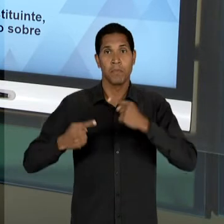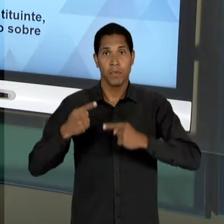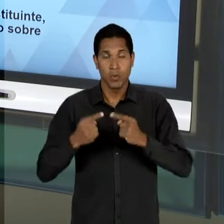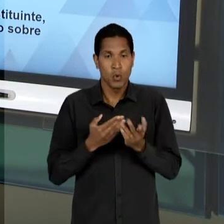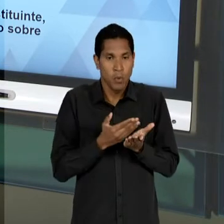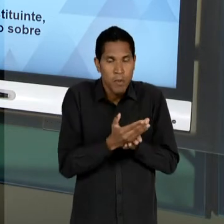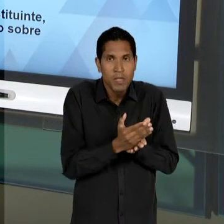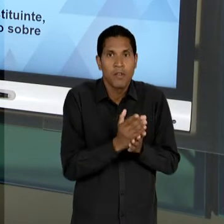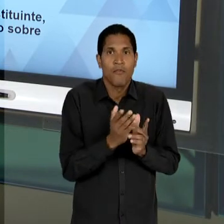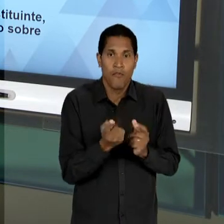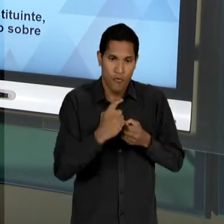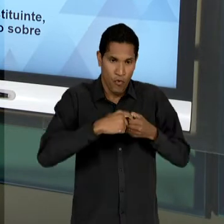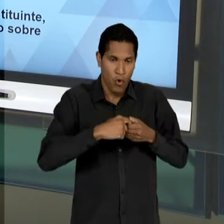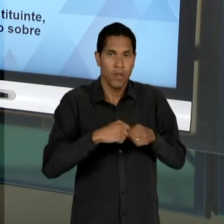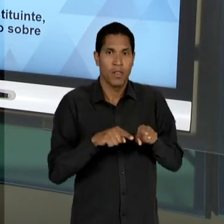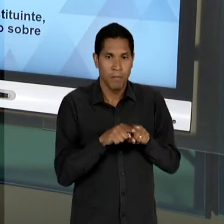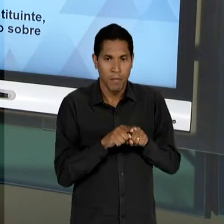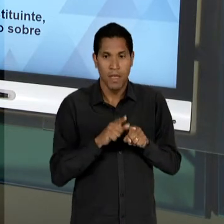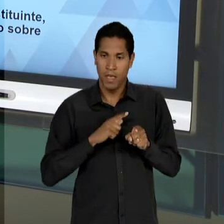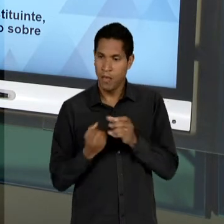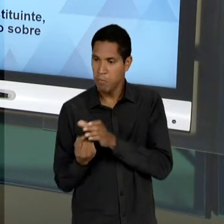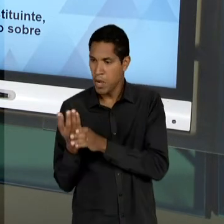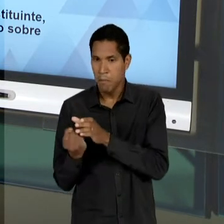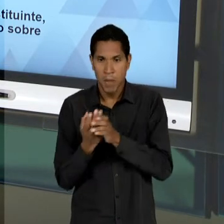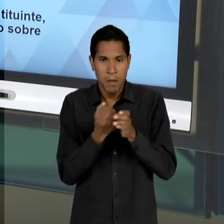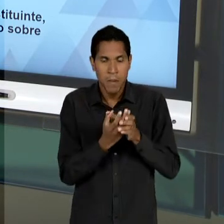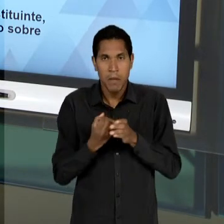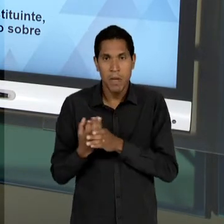OUTROS VOLTAM DA CLANDESTINIDADE, O QUE SE